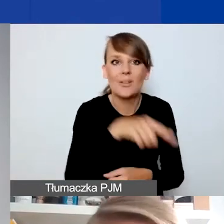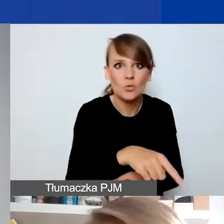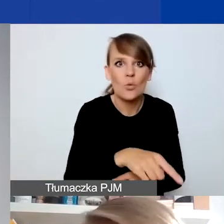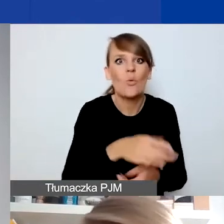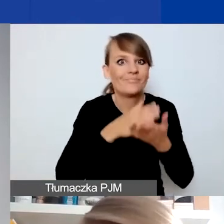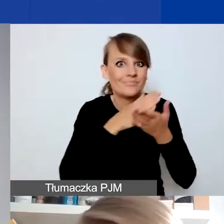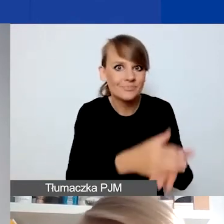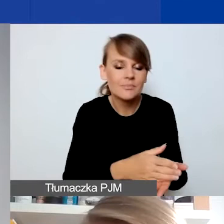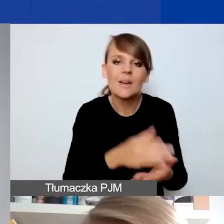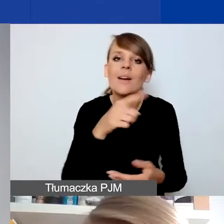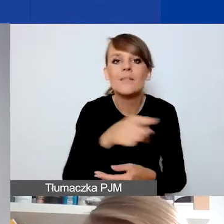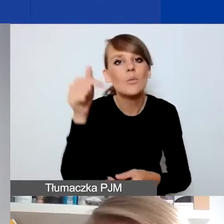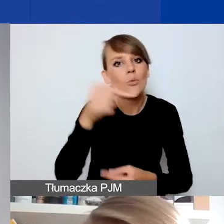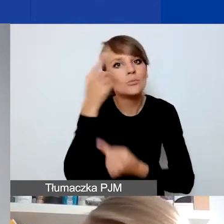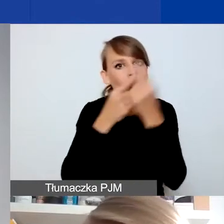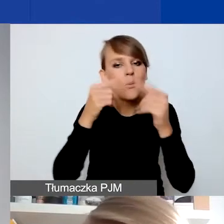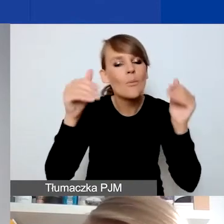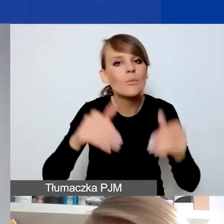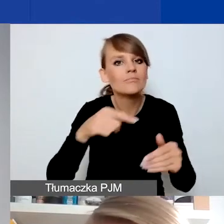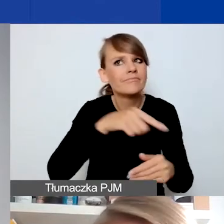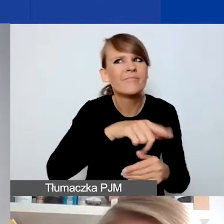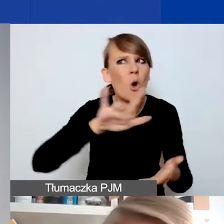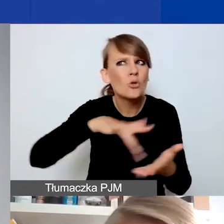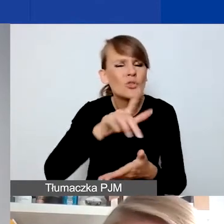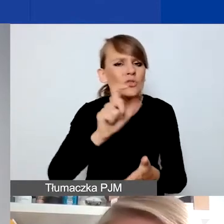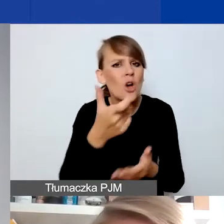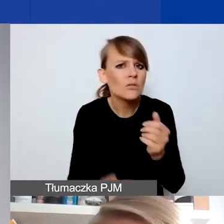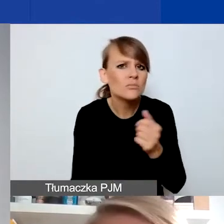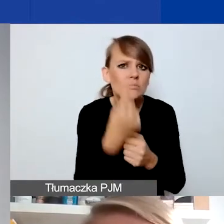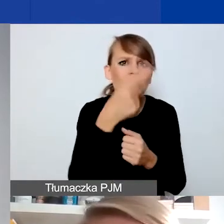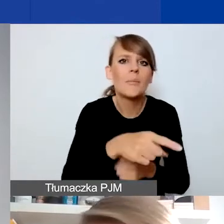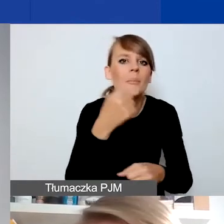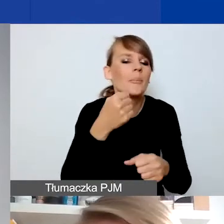czy w sposobie funkcjonowania ośrodka wydarzyło się coś, co np. zakłóciło jego pracę